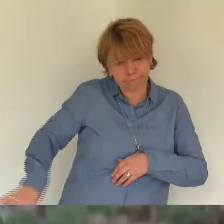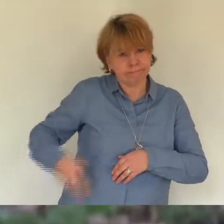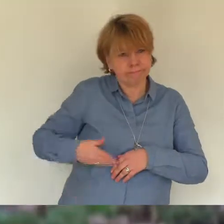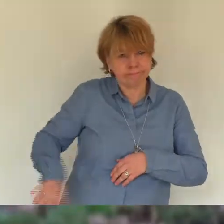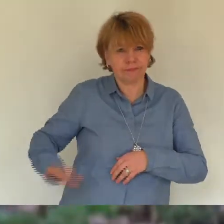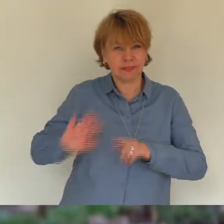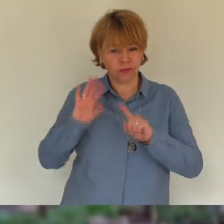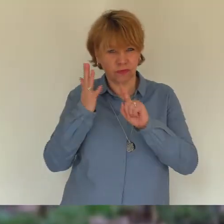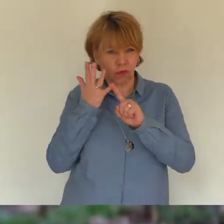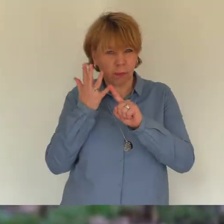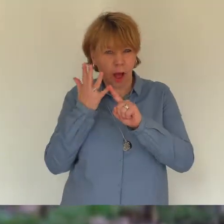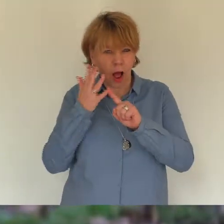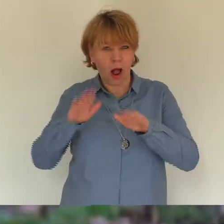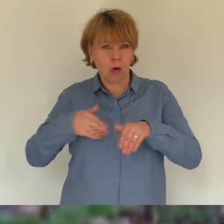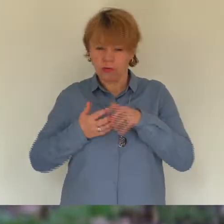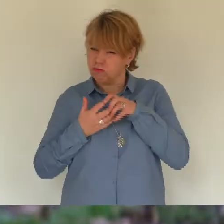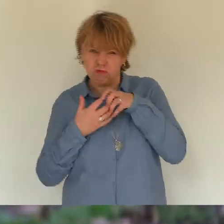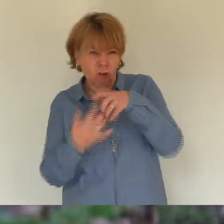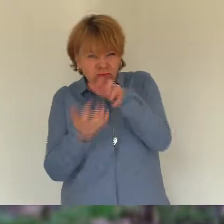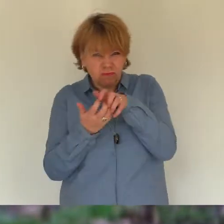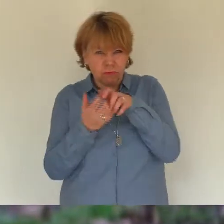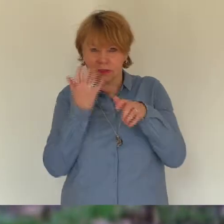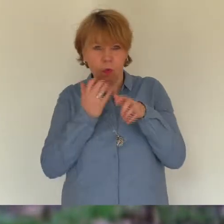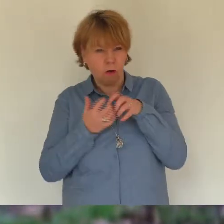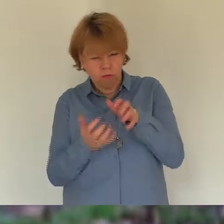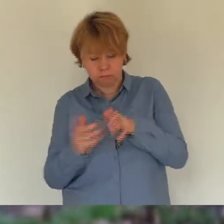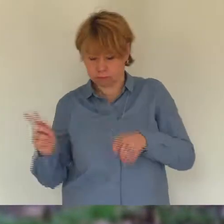konnte ich ja nicht hören. Die erleichterung und das glück zu